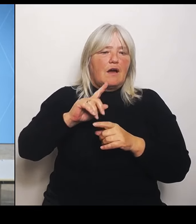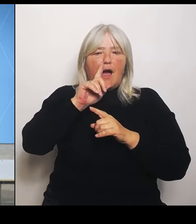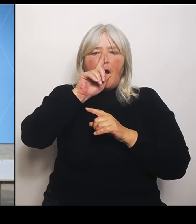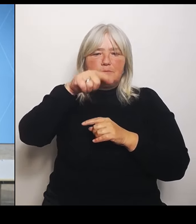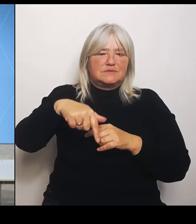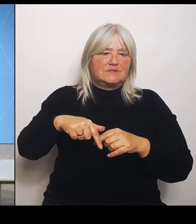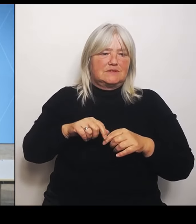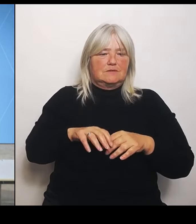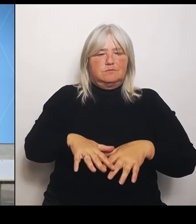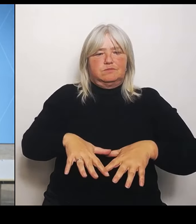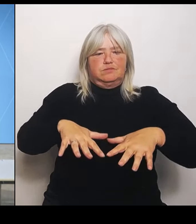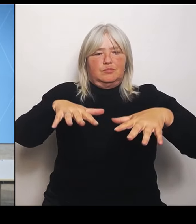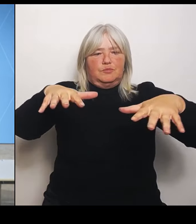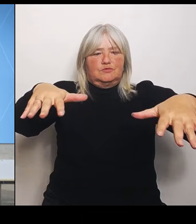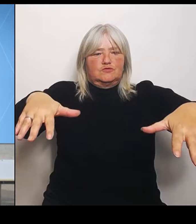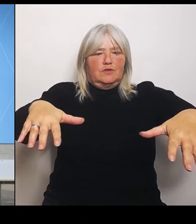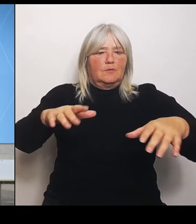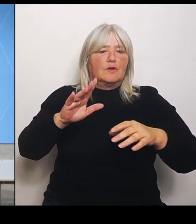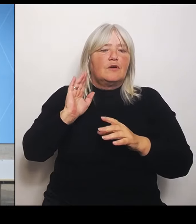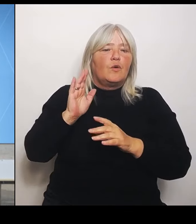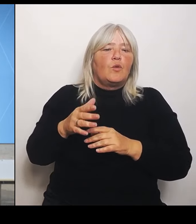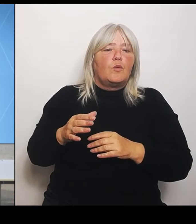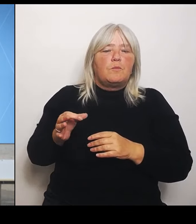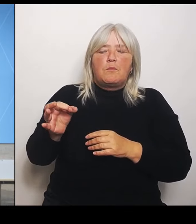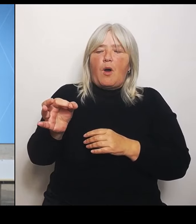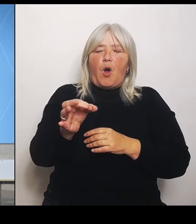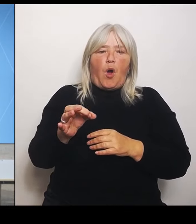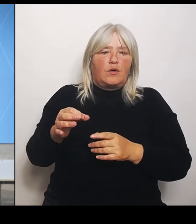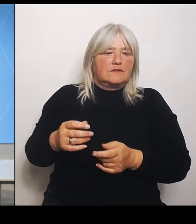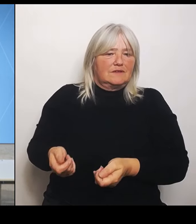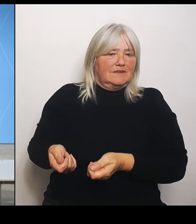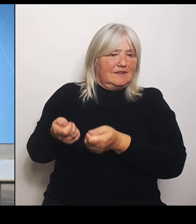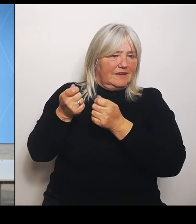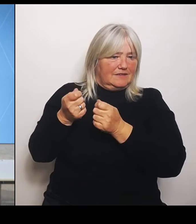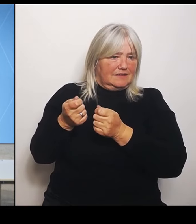Ja, (Rednerwechsel) Gilt das nun als menschengemachtes Hochwasser und fällt damit gar nicht unter die